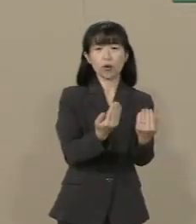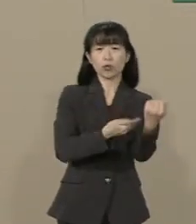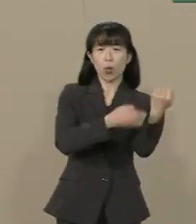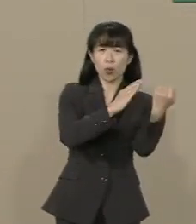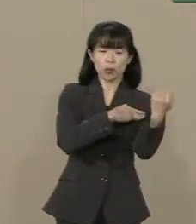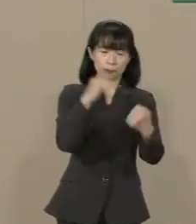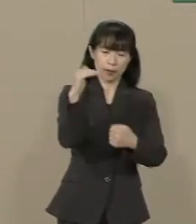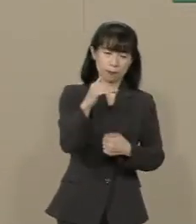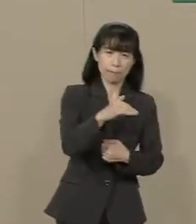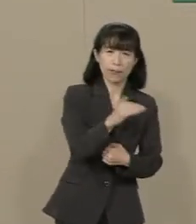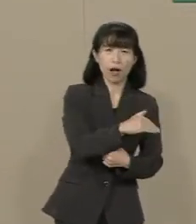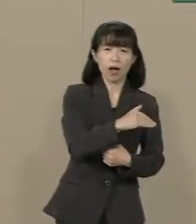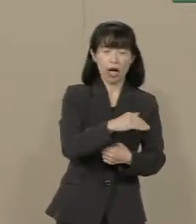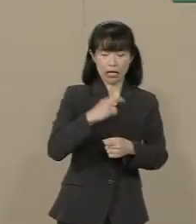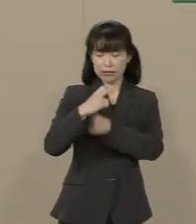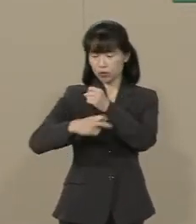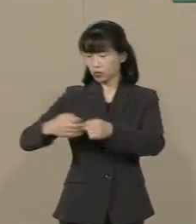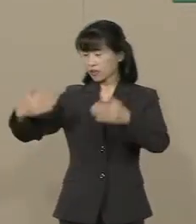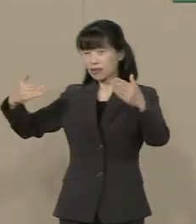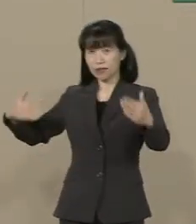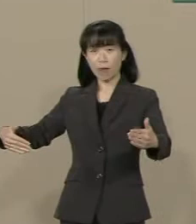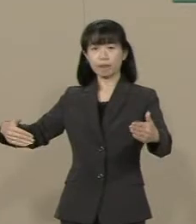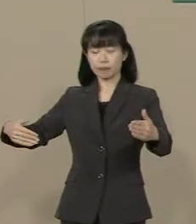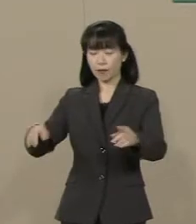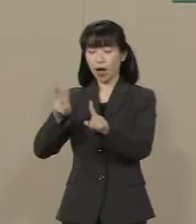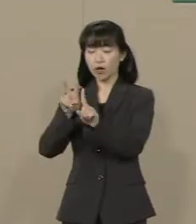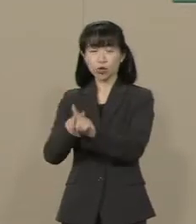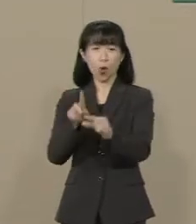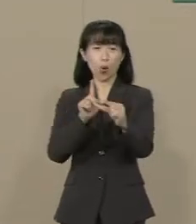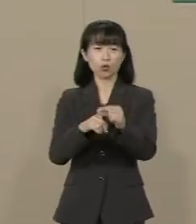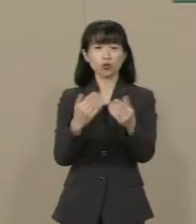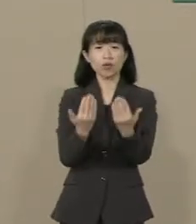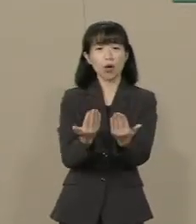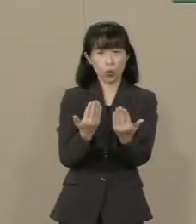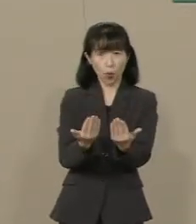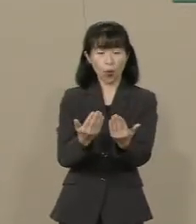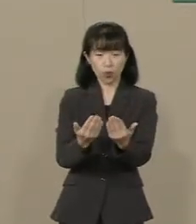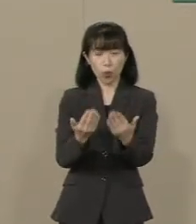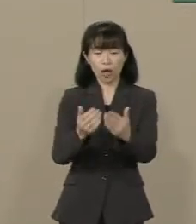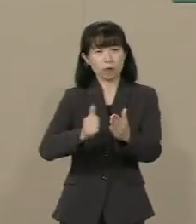この20年間で小中学生の 不登校は毎年10万人